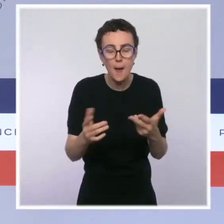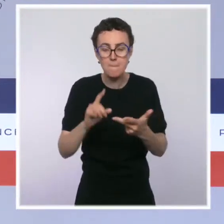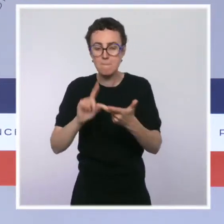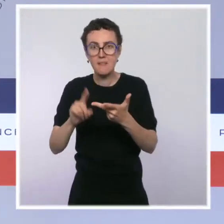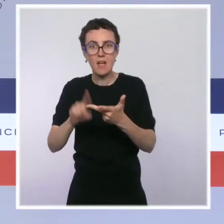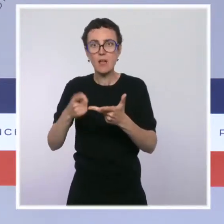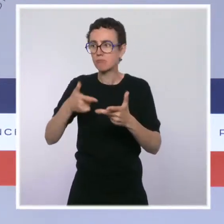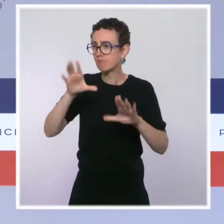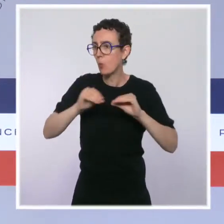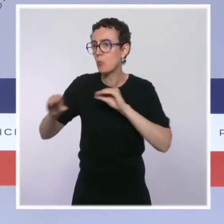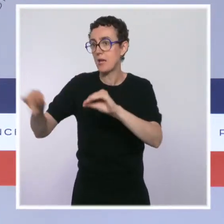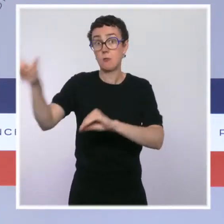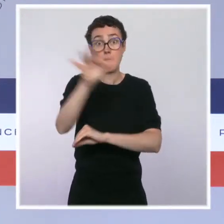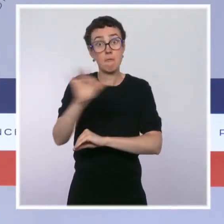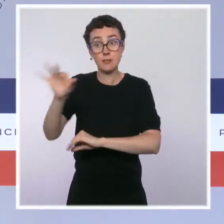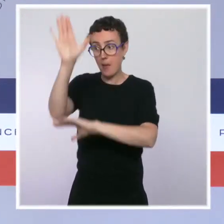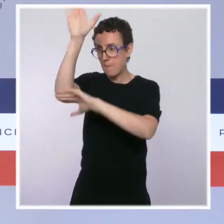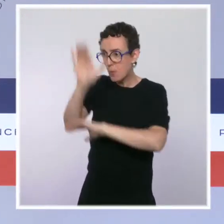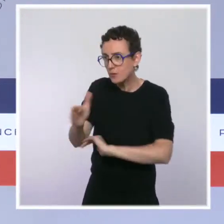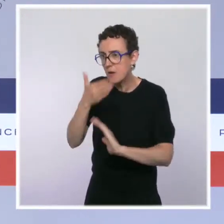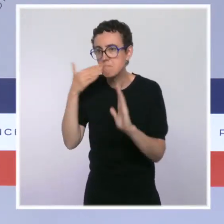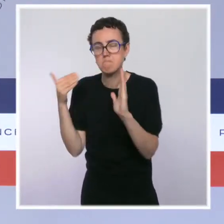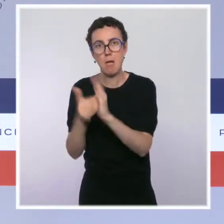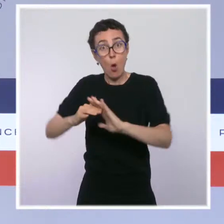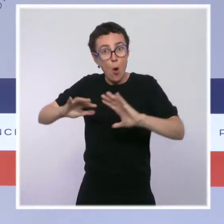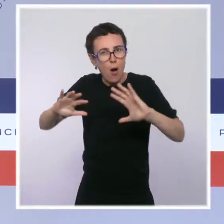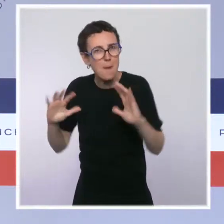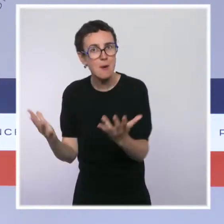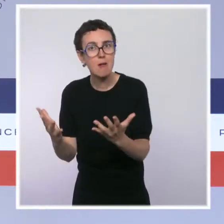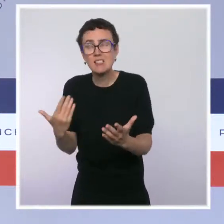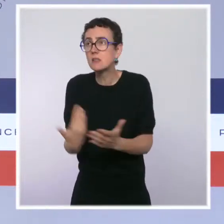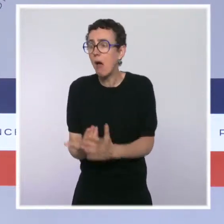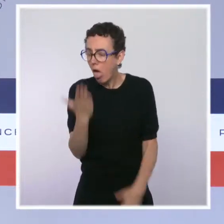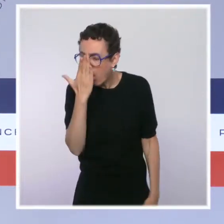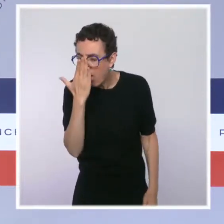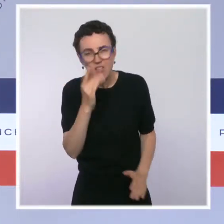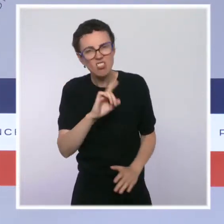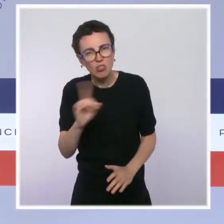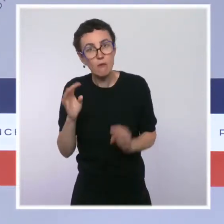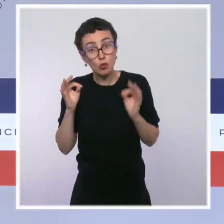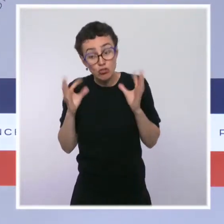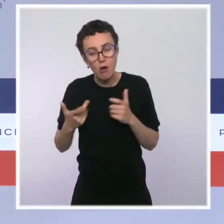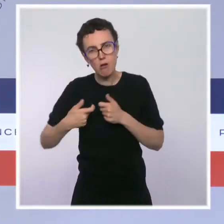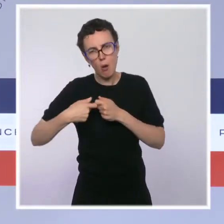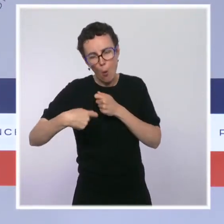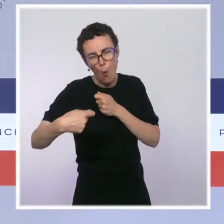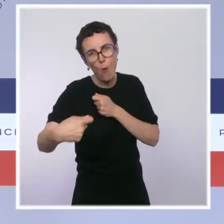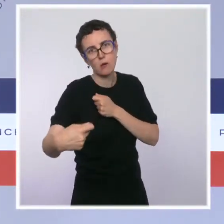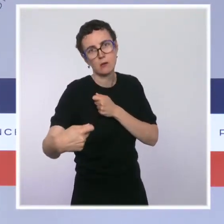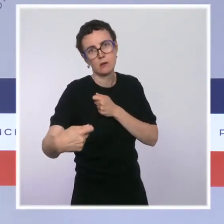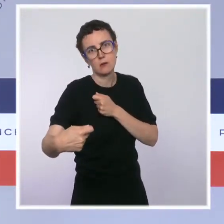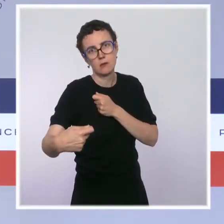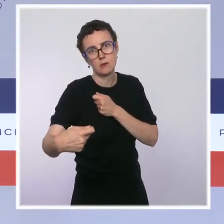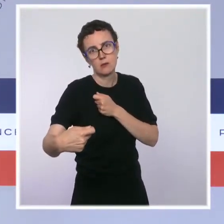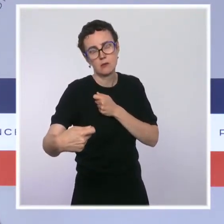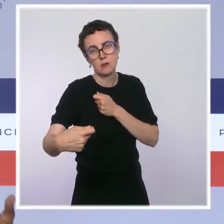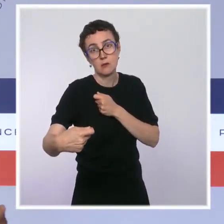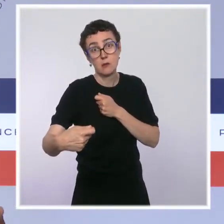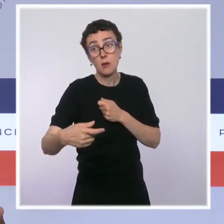il faut prendre date avec nos forces de l'ordre et s'inscrire dans du temps long. Vous savez, on a dit depuis le début qu'on agirait jusqu'au dernier quart d'heure.